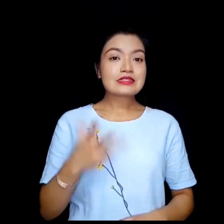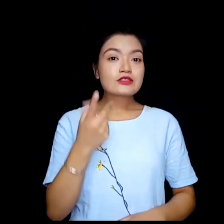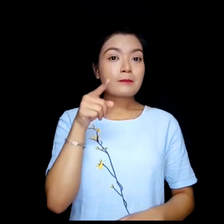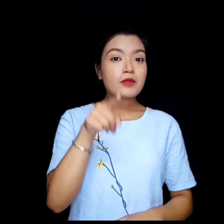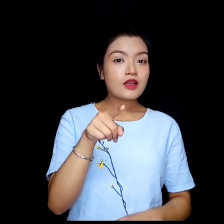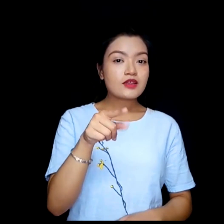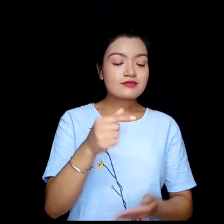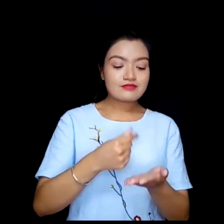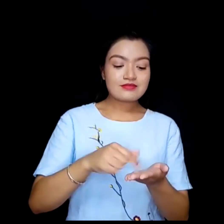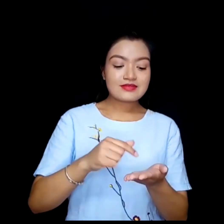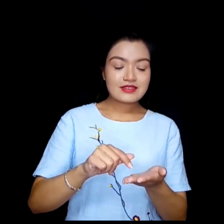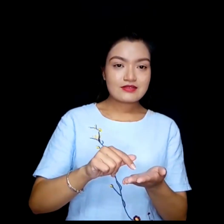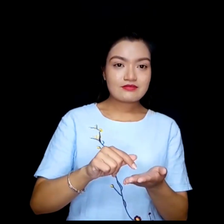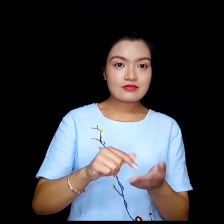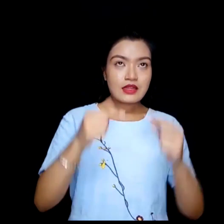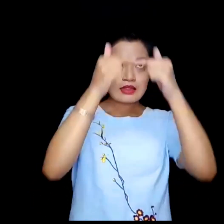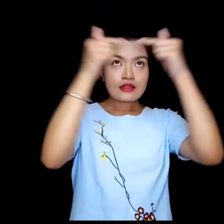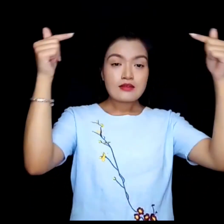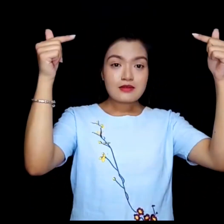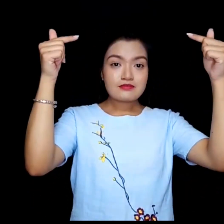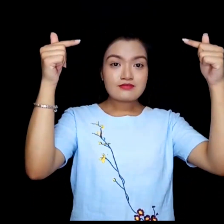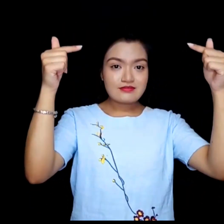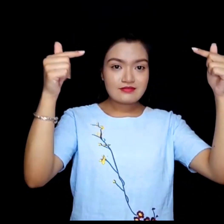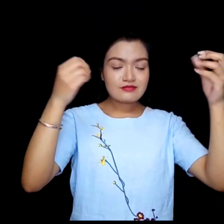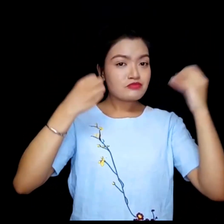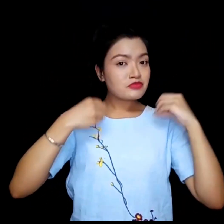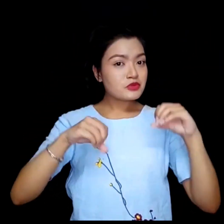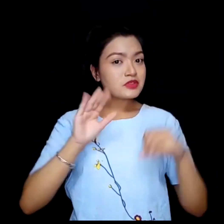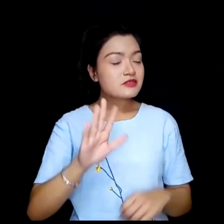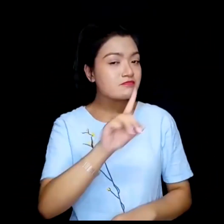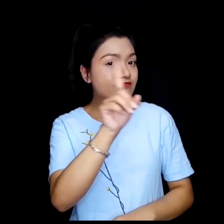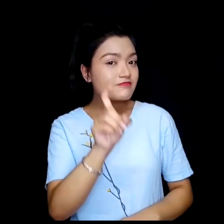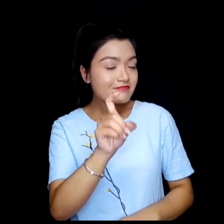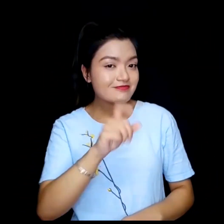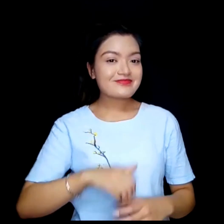वा तपाई टयापमा पाठ प्रयोग गर्न चहानुहुन्छ ?